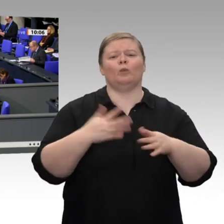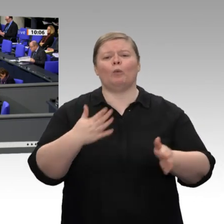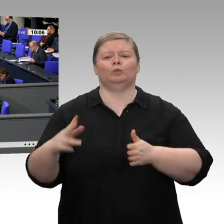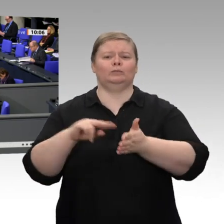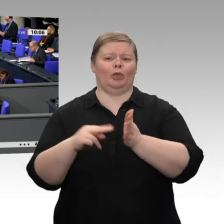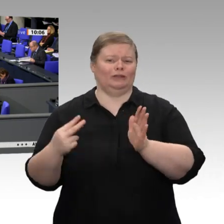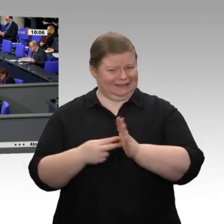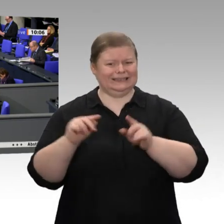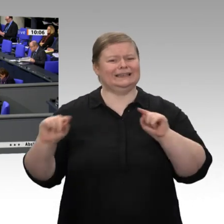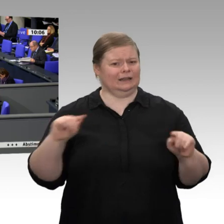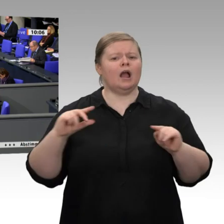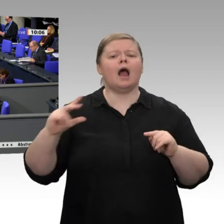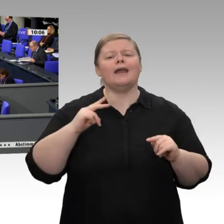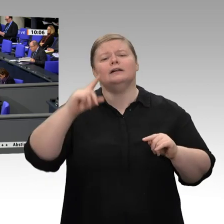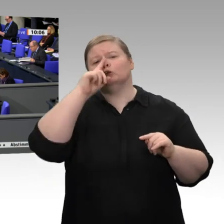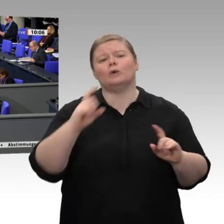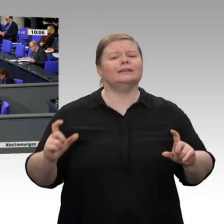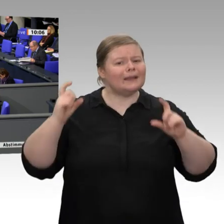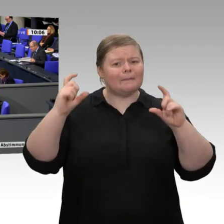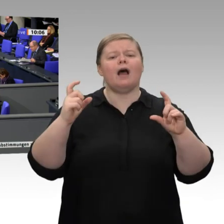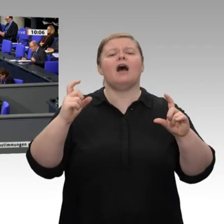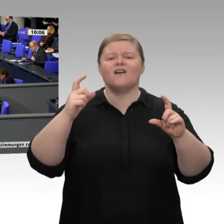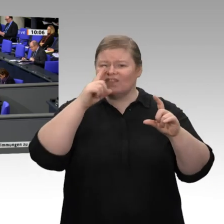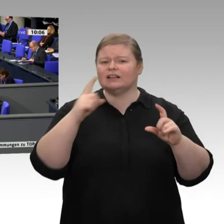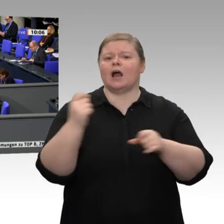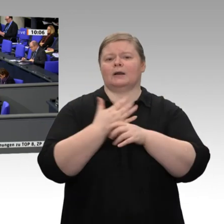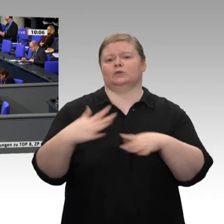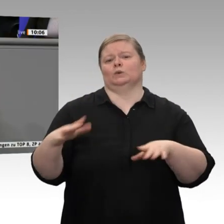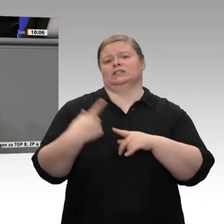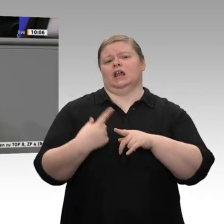dass die Arbeitslosigkeit wieder auf 5 Prozent gestiegen ist, dass 200 000 Menschen in